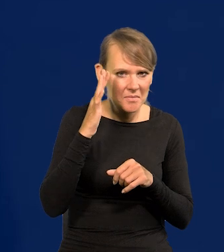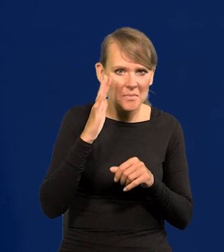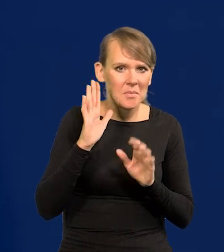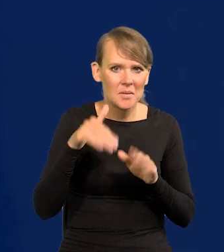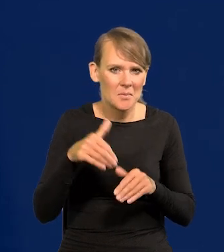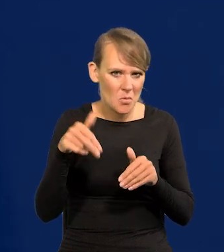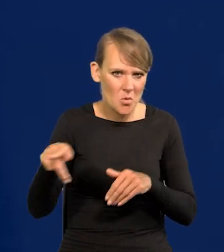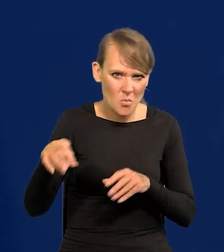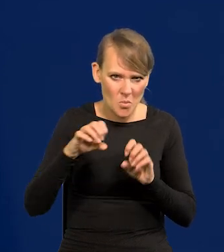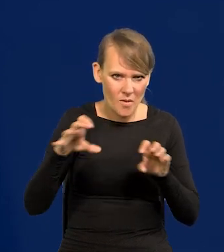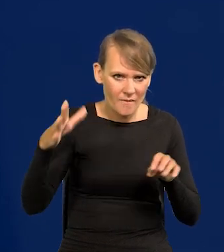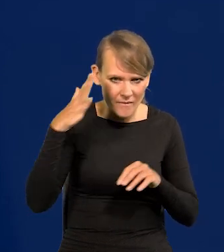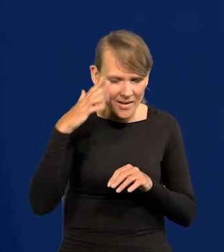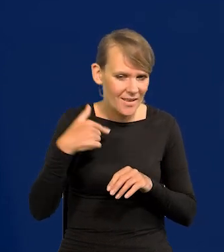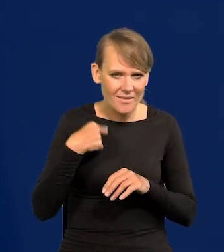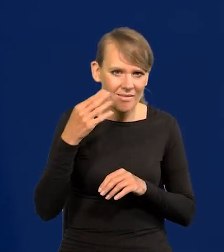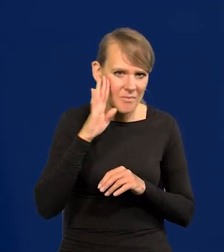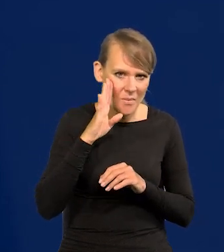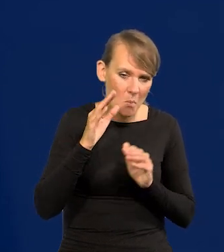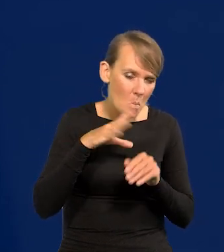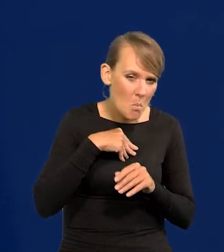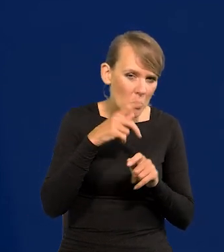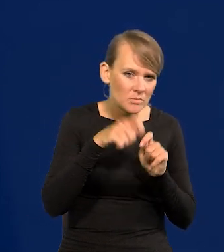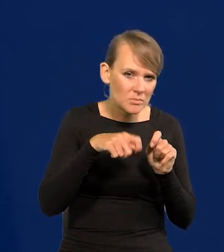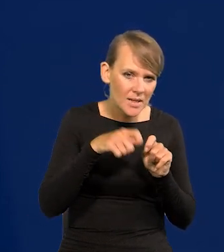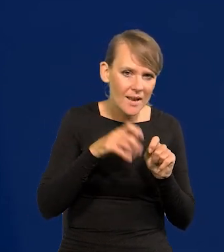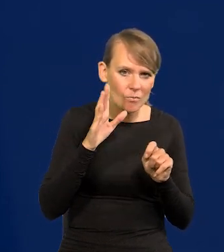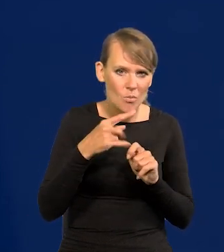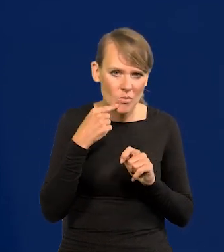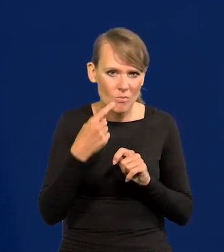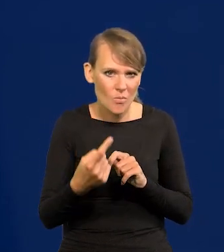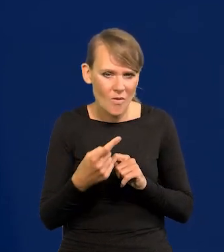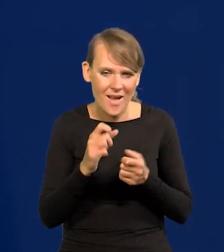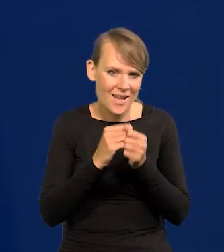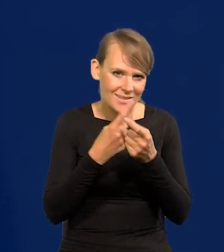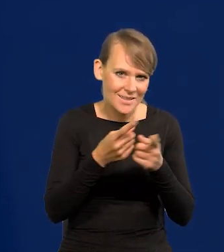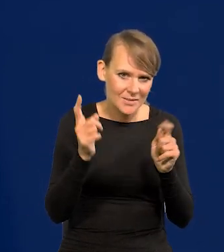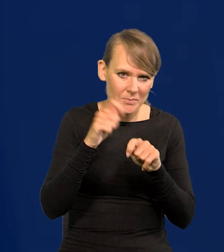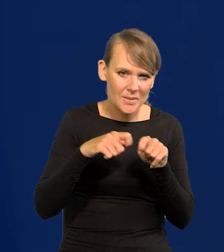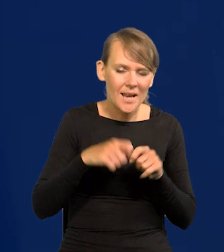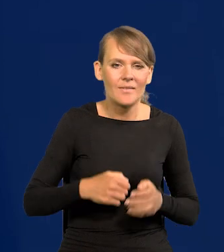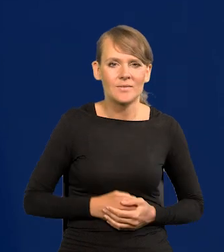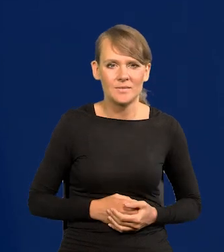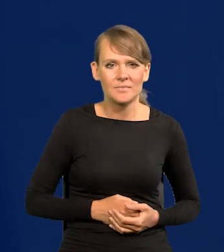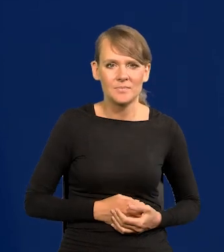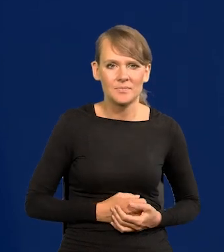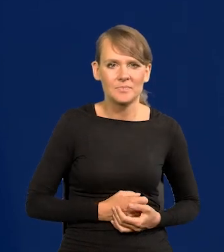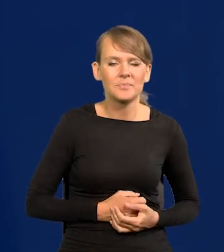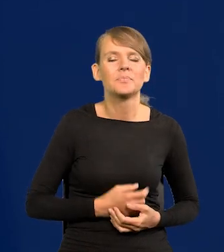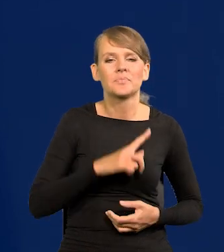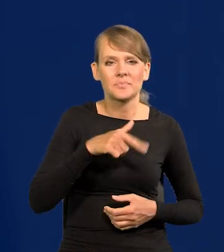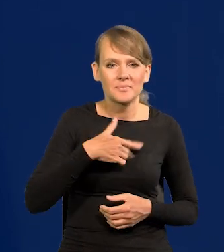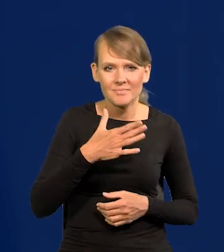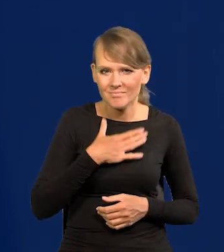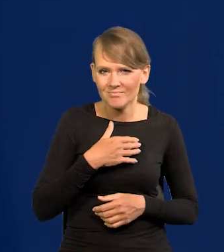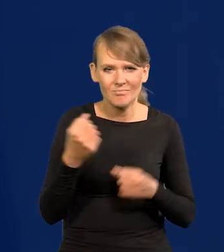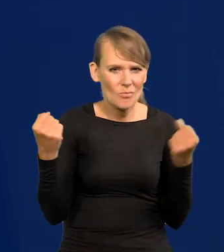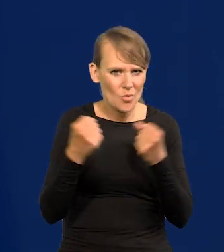nie wiem, czy Pani Profesor wie, nie pamiętam. Mogę sprawdzić, powiem Państwu. Państwo sami sobie sprawdzą. Mamy potężną gospodarkę, i to są niewielkie rzeczy.